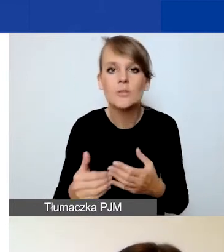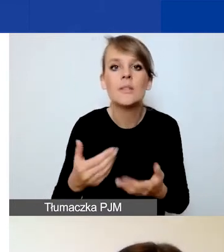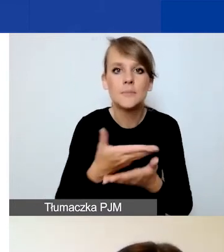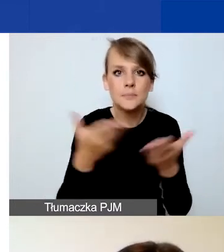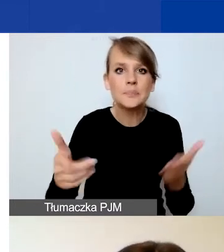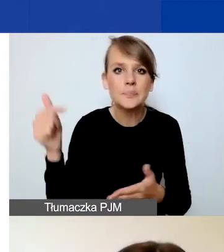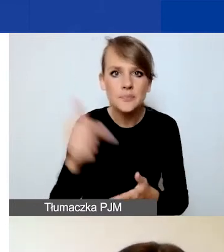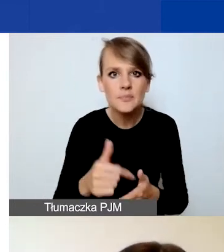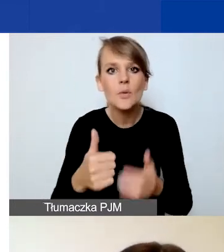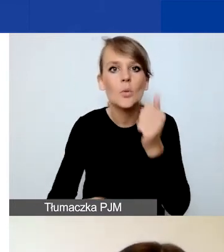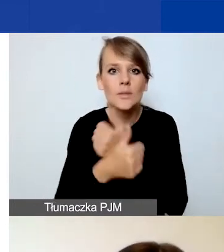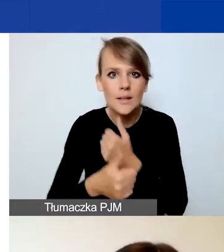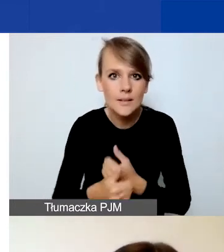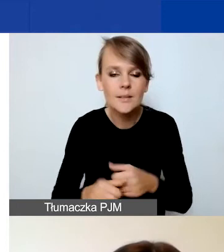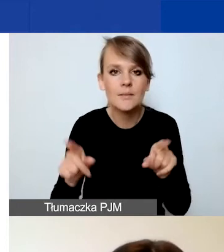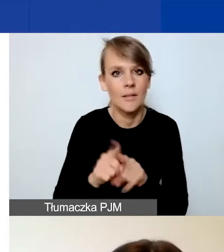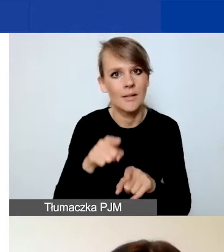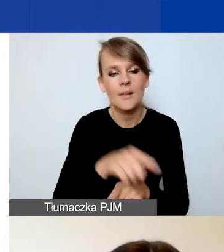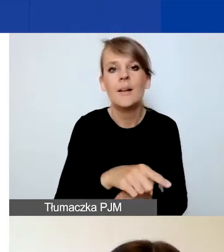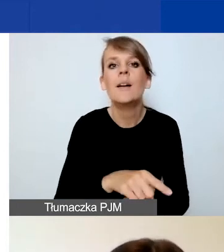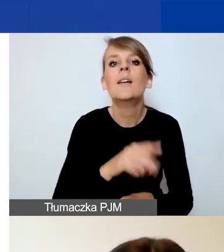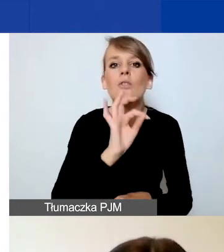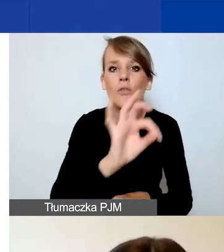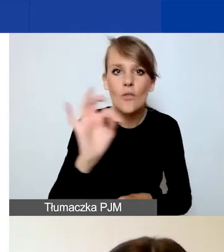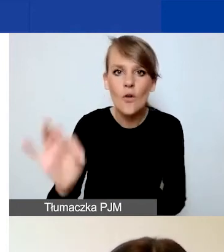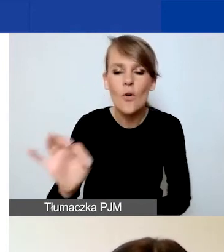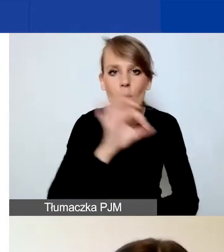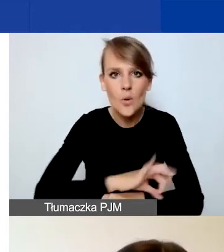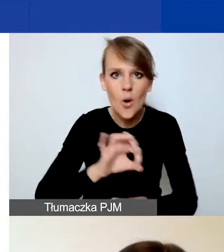uzasadnić też interwencyjny charakter waszego projektu.